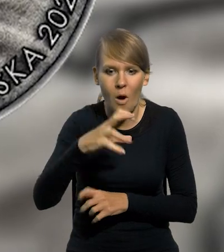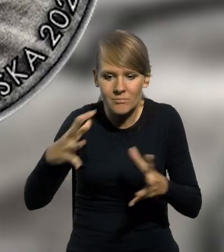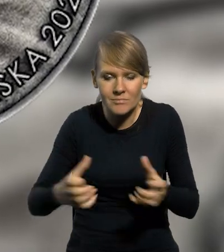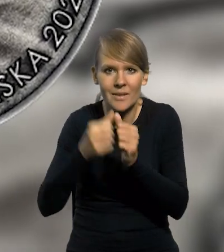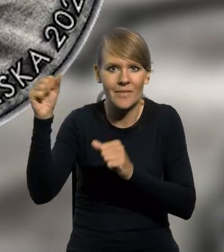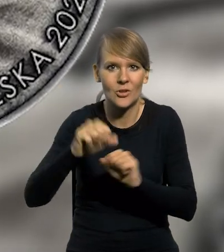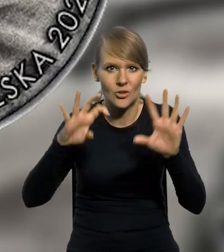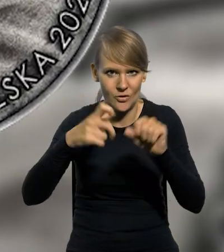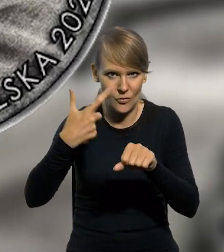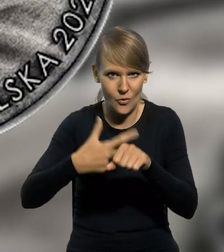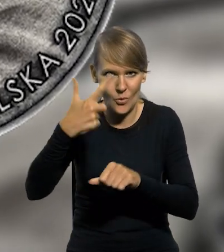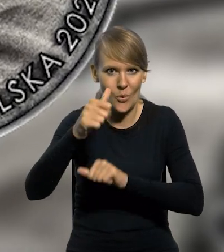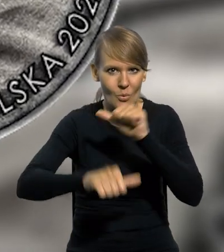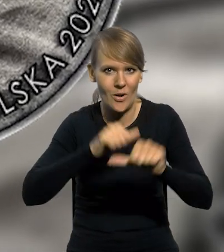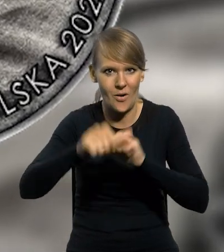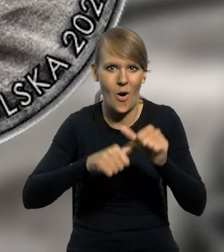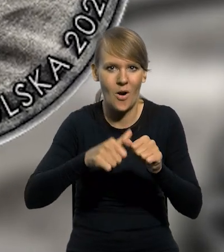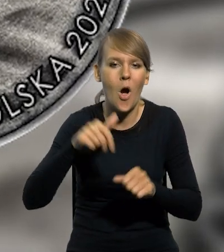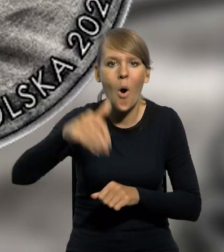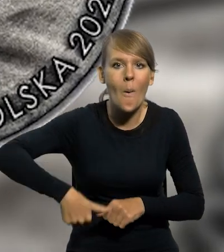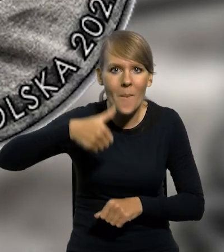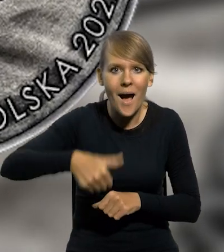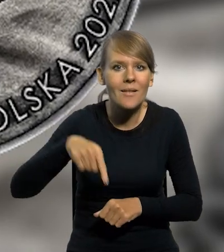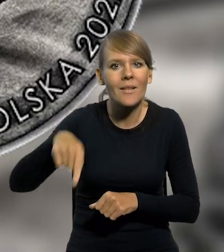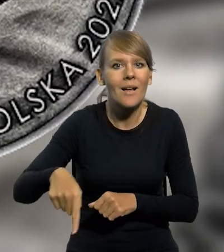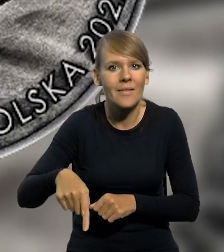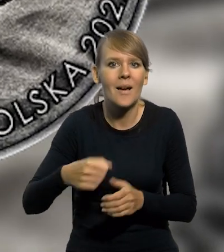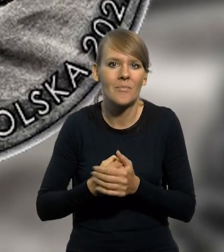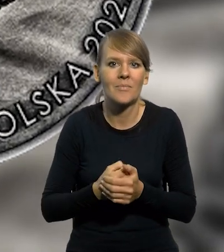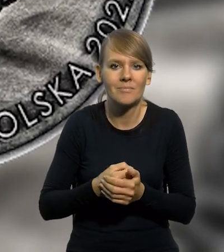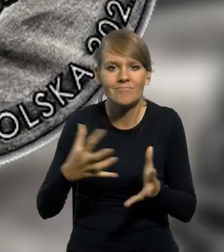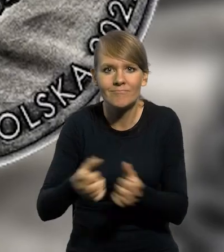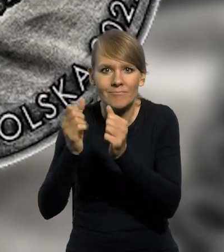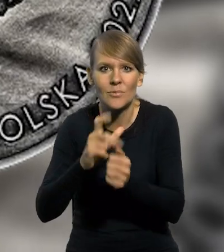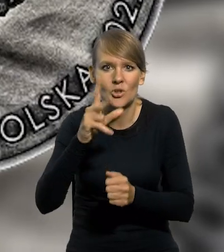miało miejsce w 1922 roku. W kopalni wydobywane są krzemienie pasiaste.